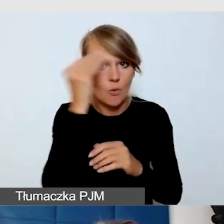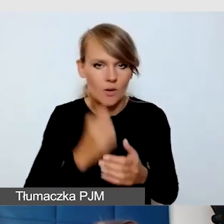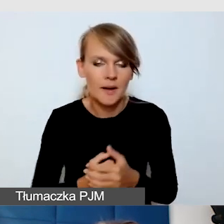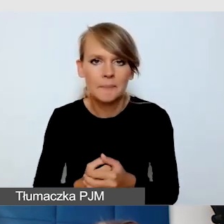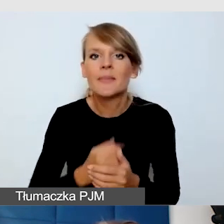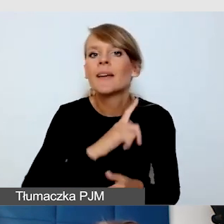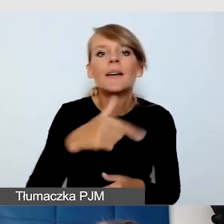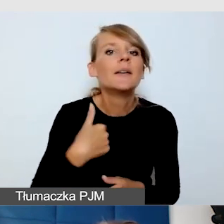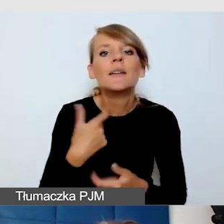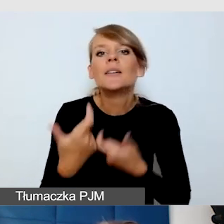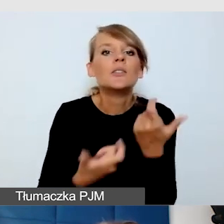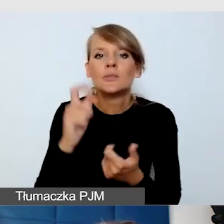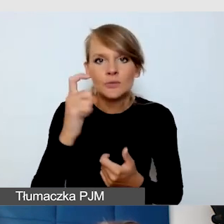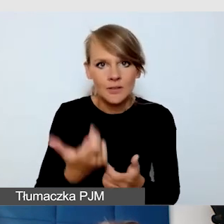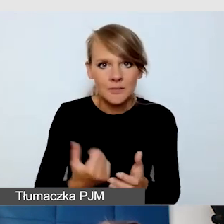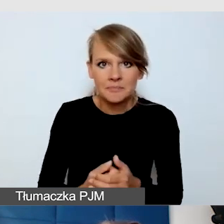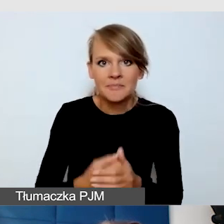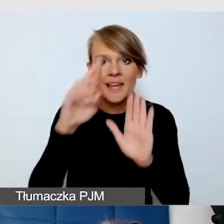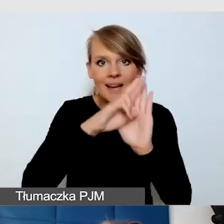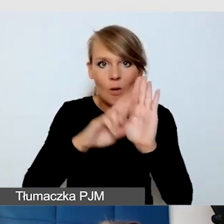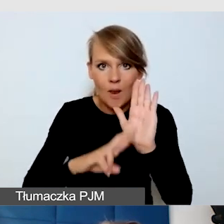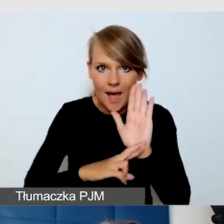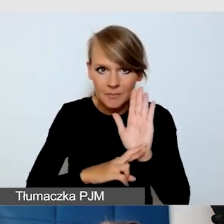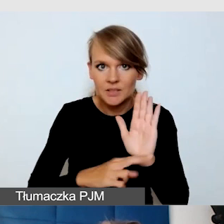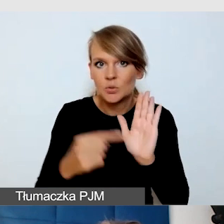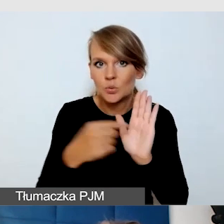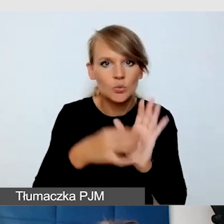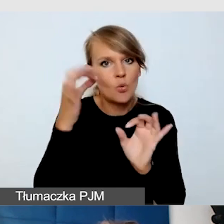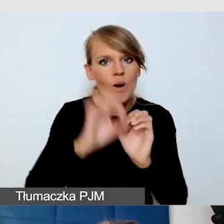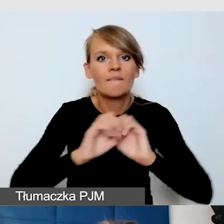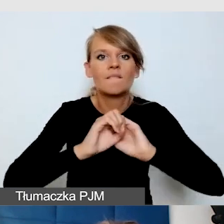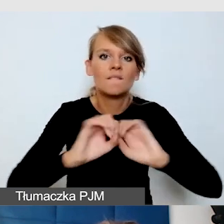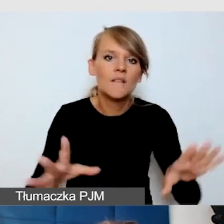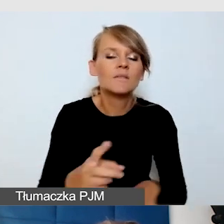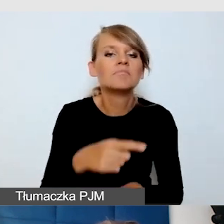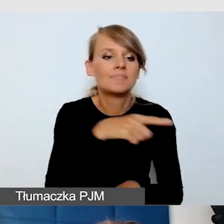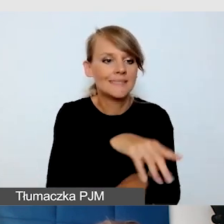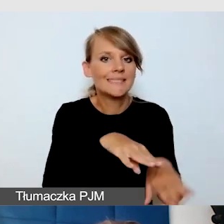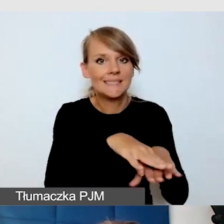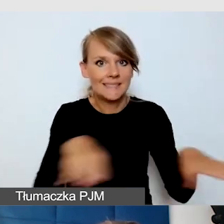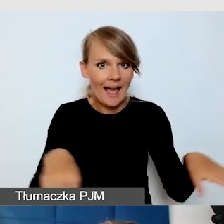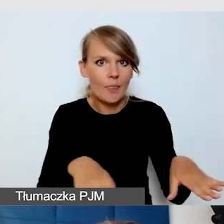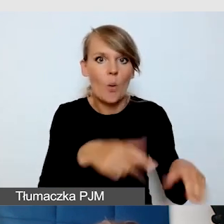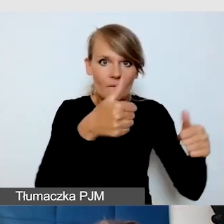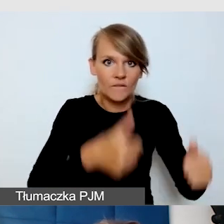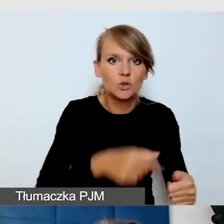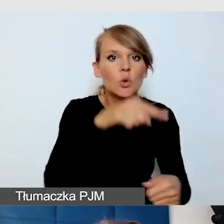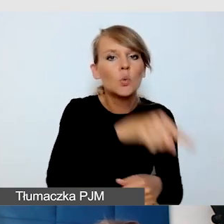W regulaminie dokładnie wytłumaczyliśmy, co to znaczy, że stanowisko jest dostępne dla osób niewidomych,